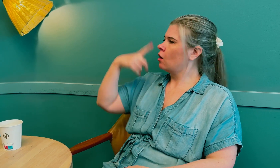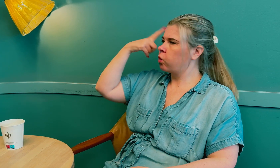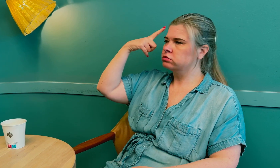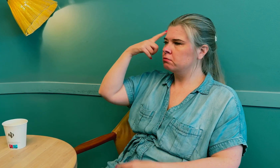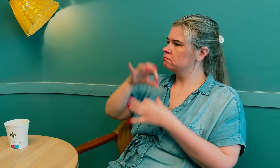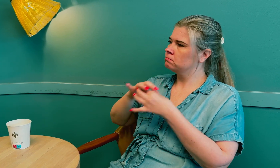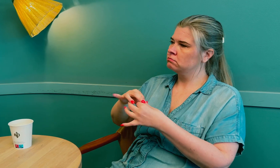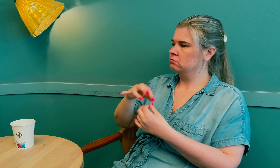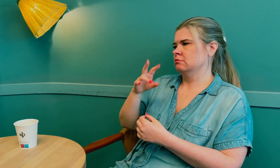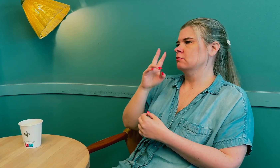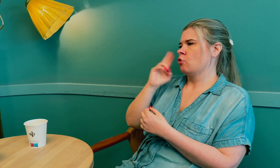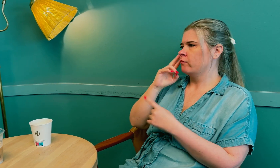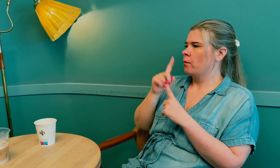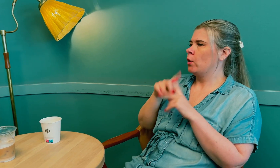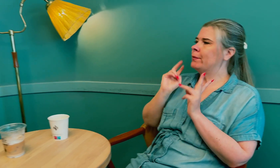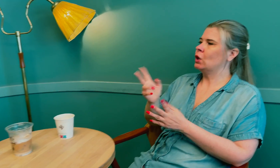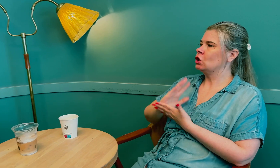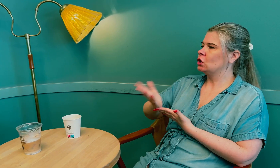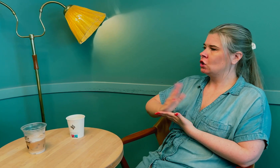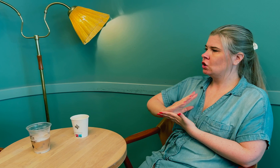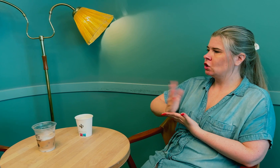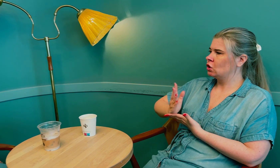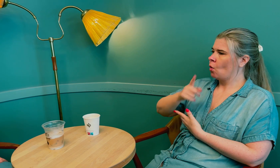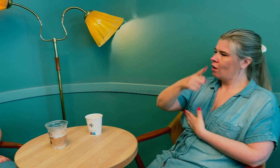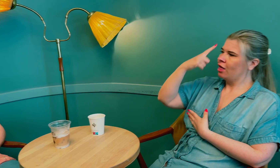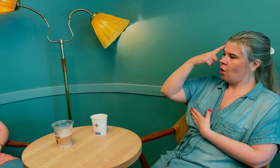De hadde heller ikke kunnskap om døve eller bruk av tolk.